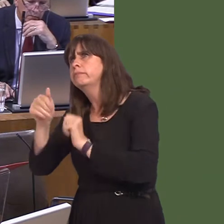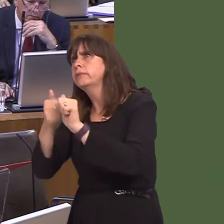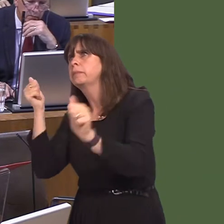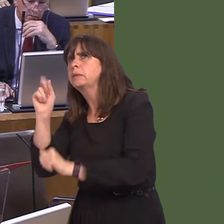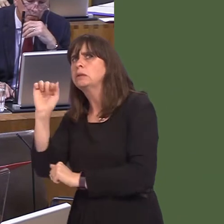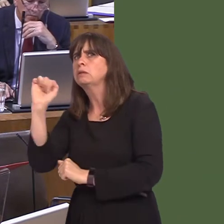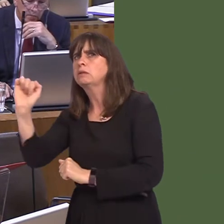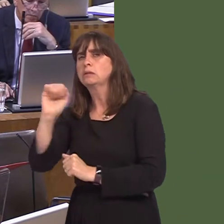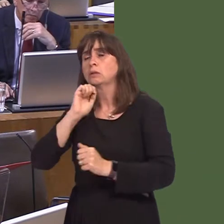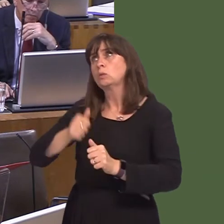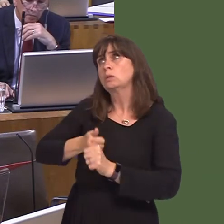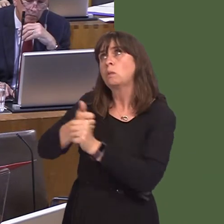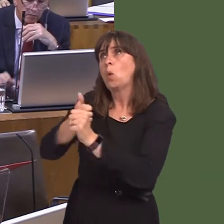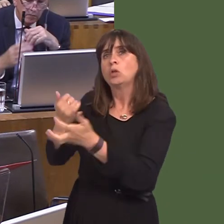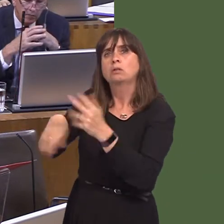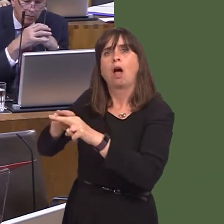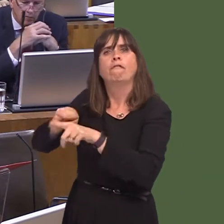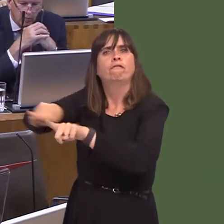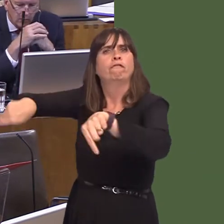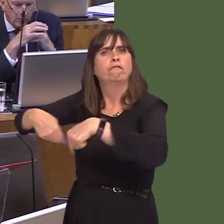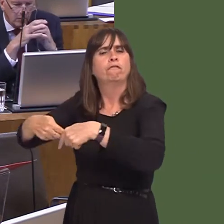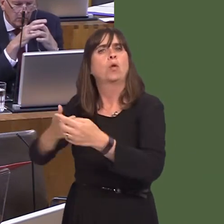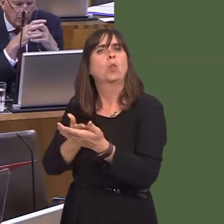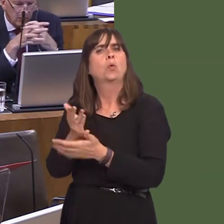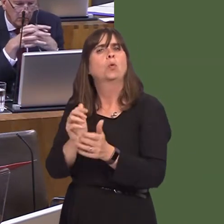to provide support to affected employees, including through the ReAct scheme, in order